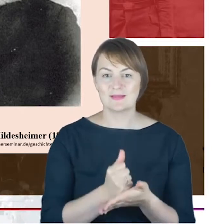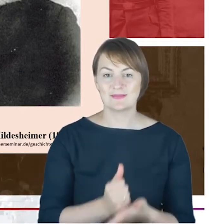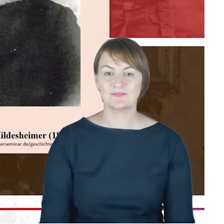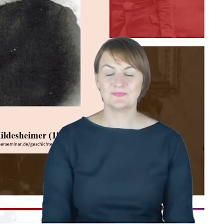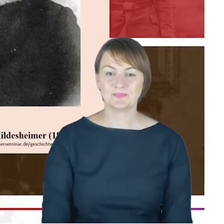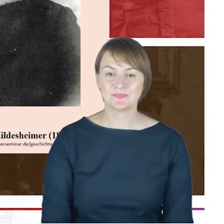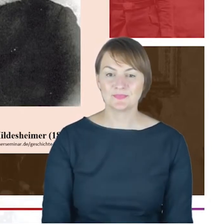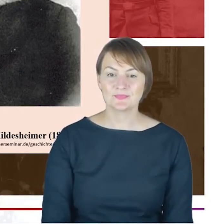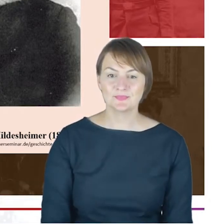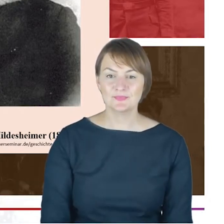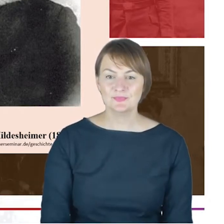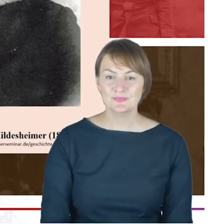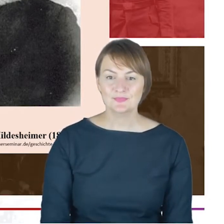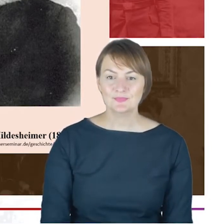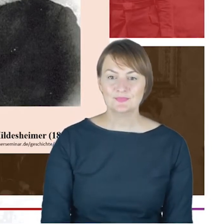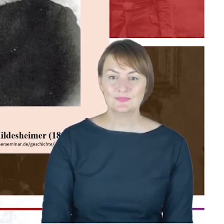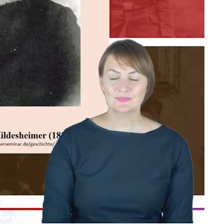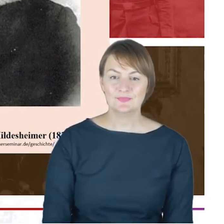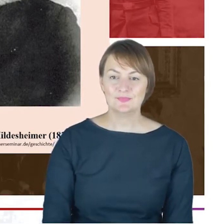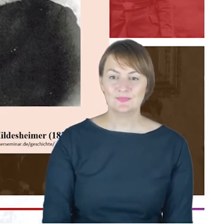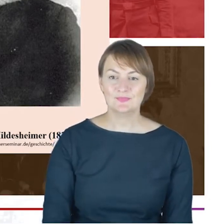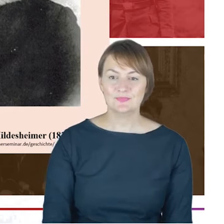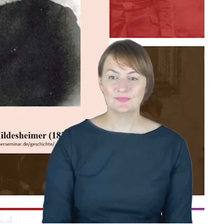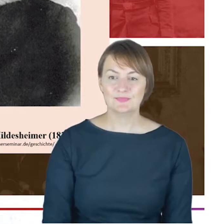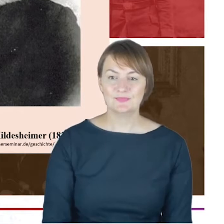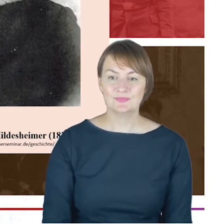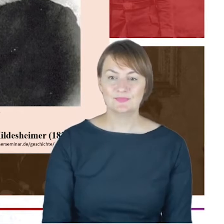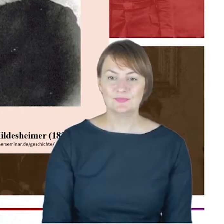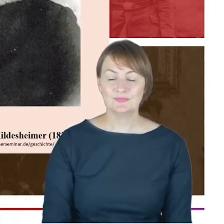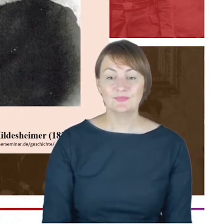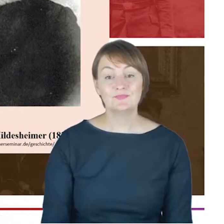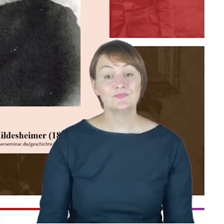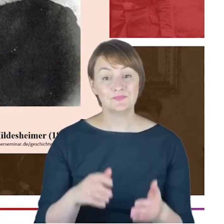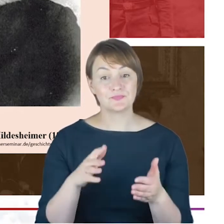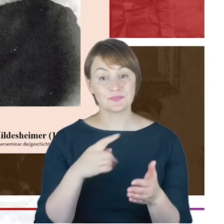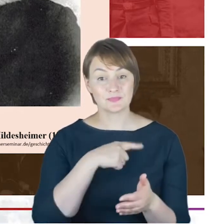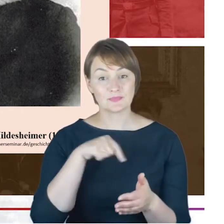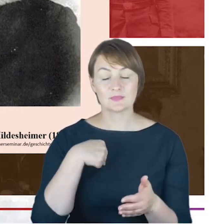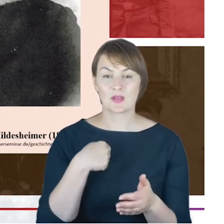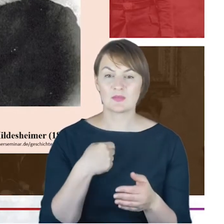Gdybyśmy jeszcze, Drodzy Państwo, jeszcze próbowali szukać takiego pierwszego momentu poza